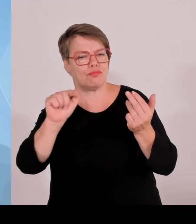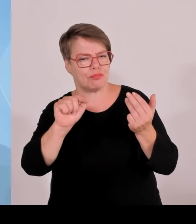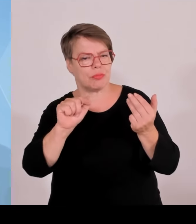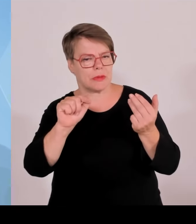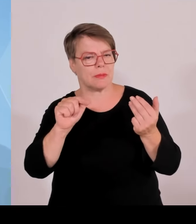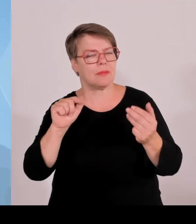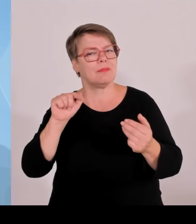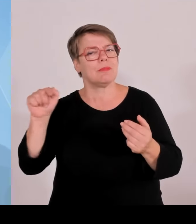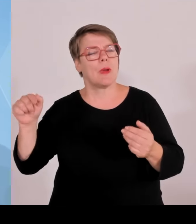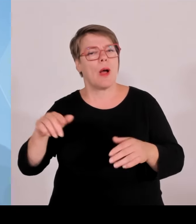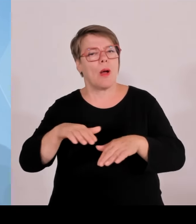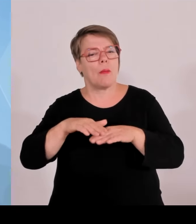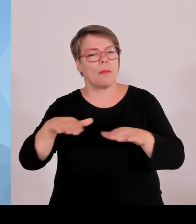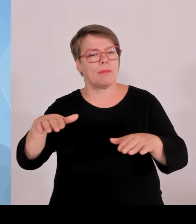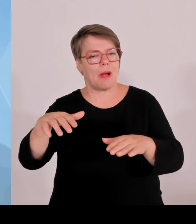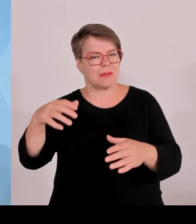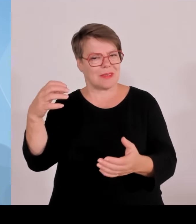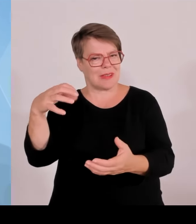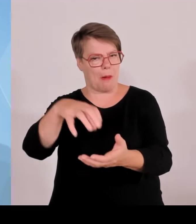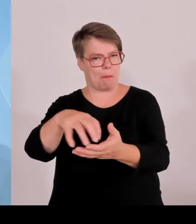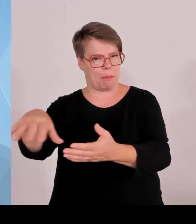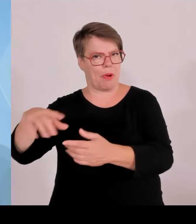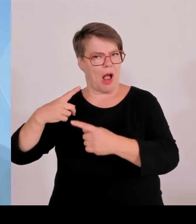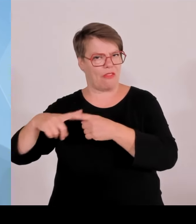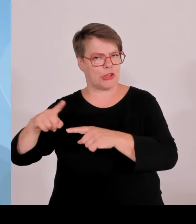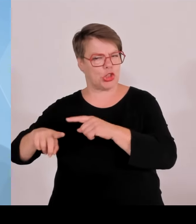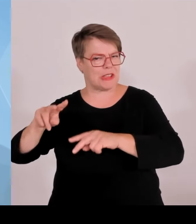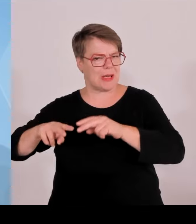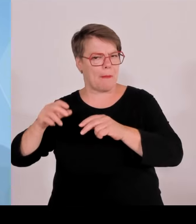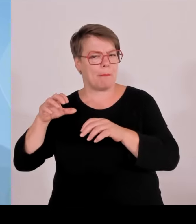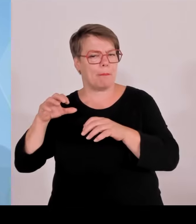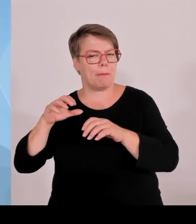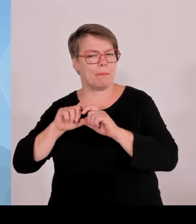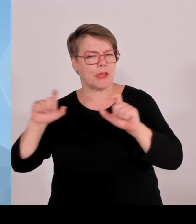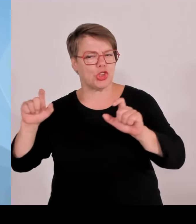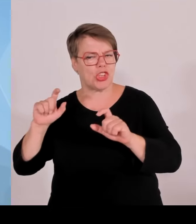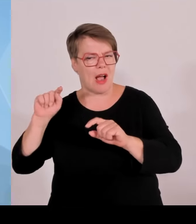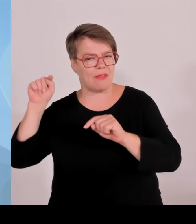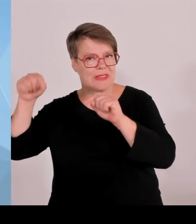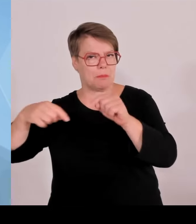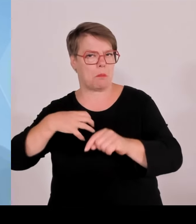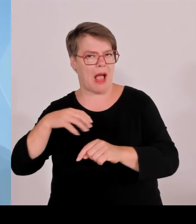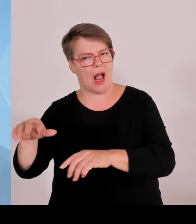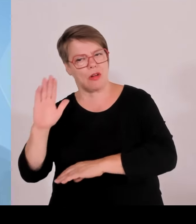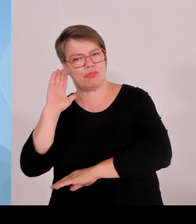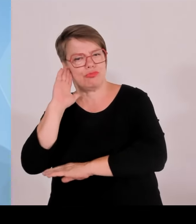Hinsicht ein äußerst großer Erfolg war. München konnte sich bei sechs spannenden Spielen als